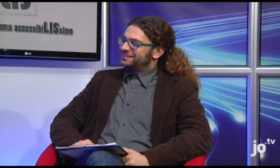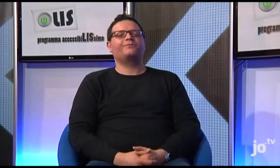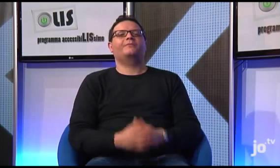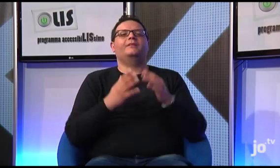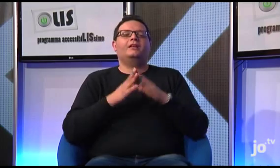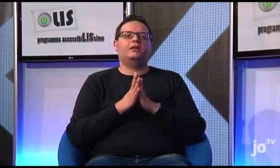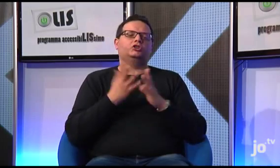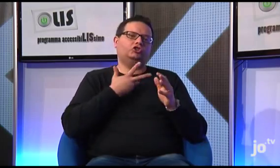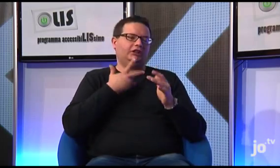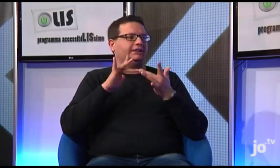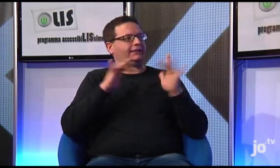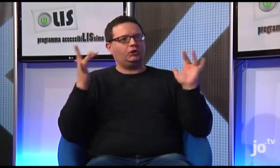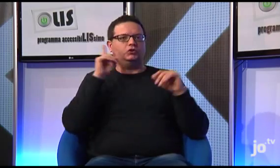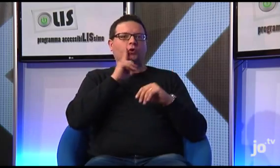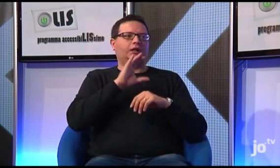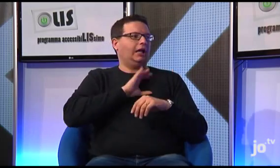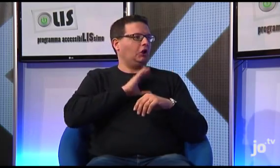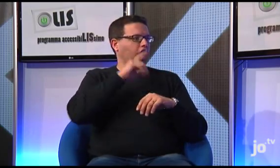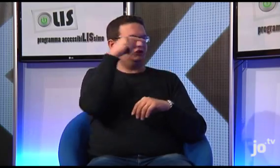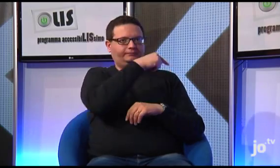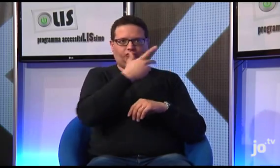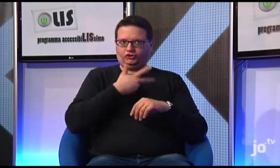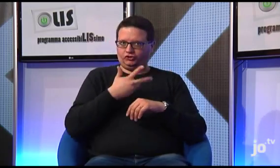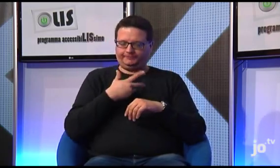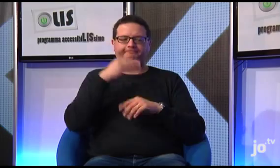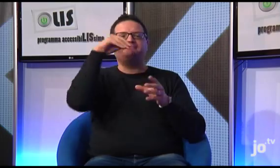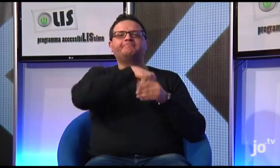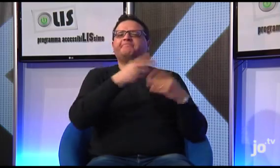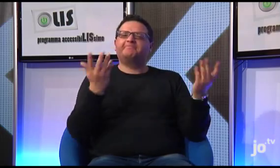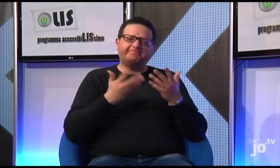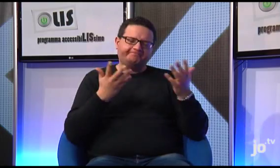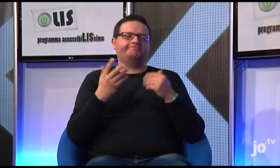Si, esiste un sito dei Sordi Cattolici,